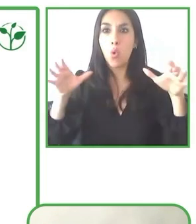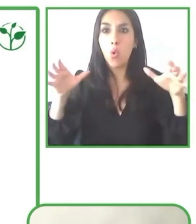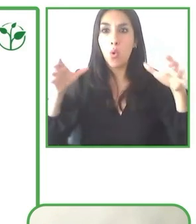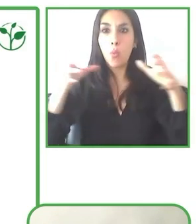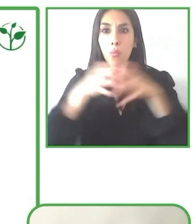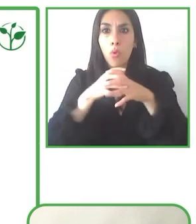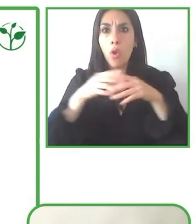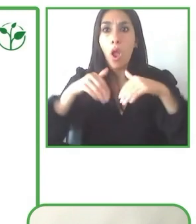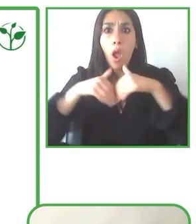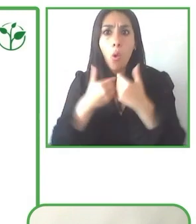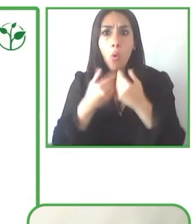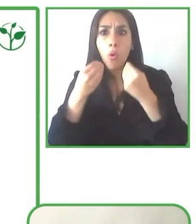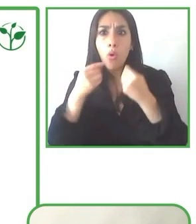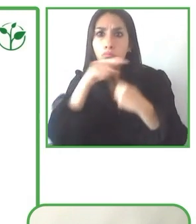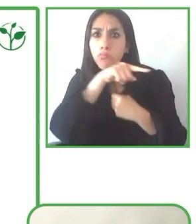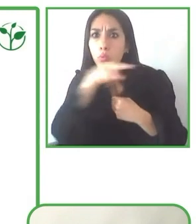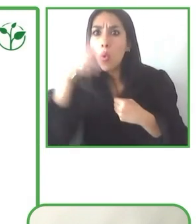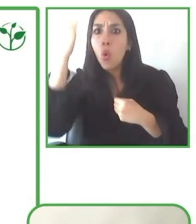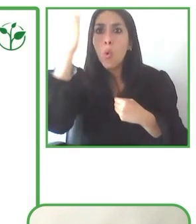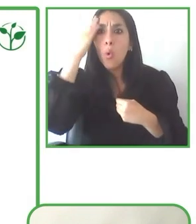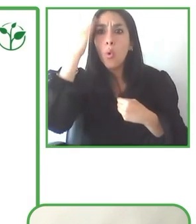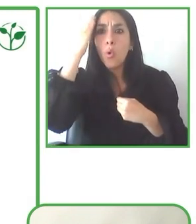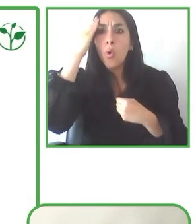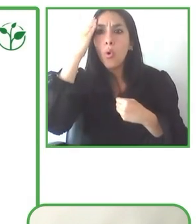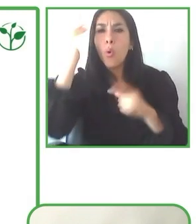discapacidad. Pues no se llega.